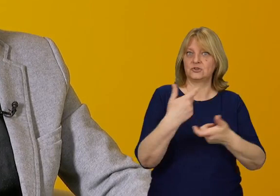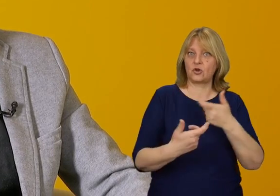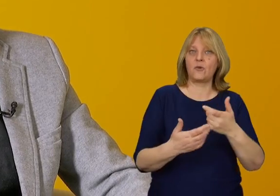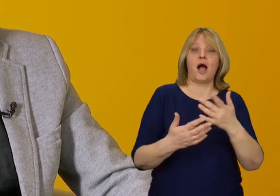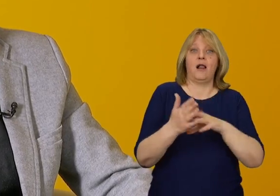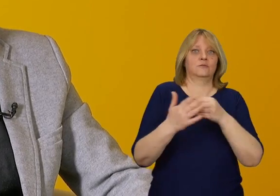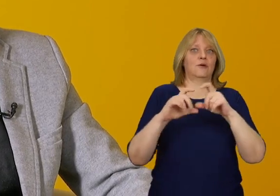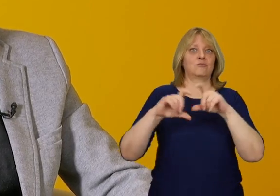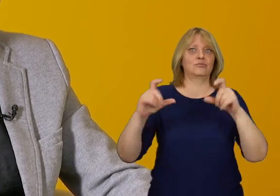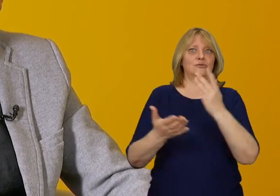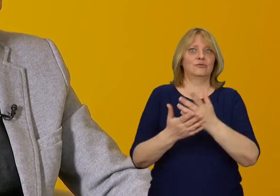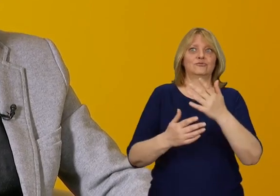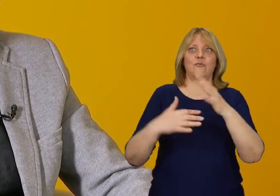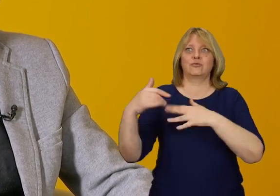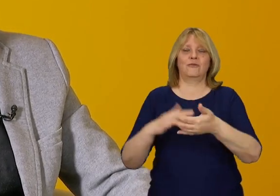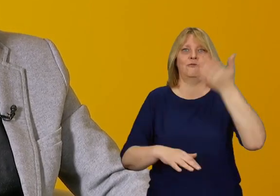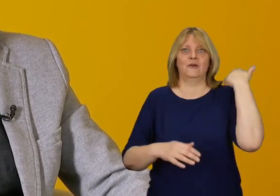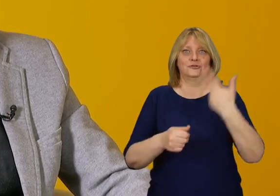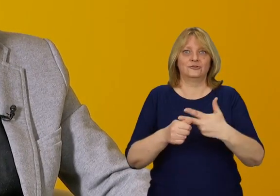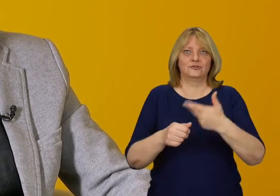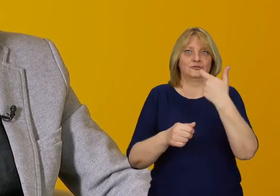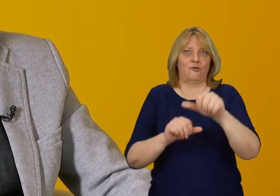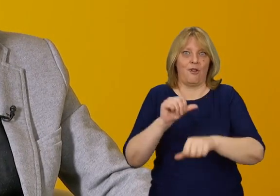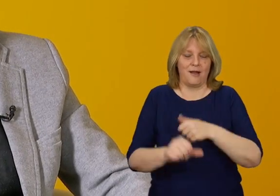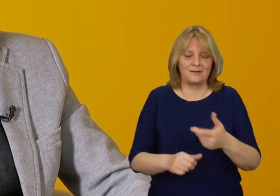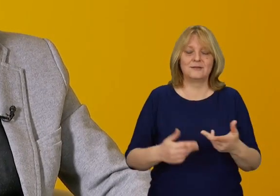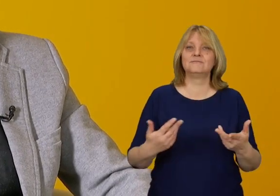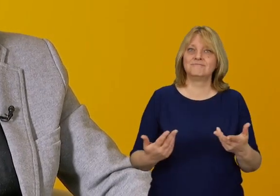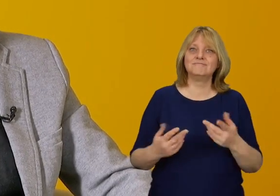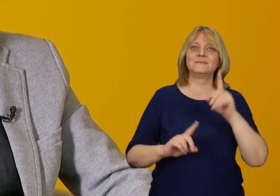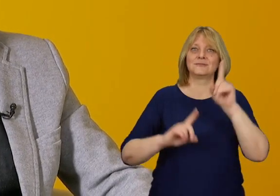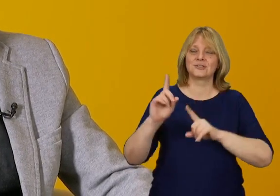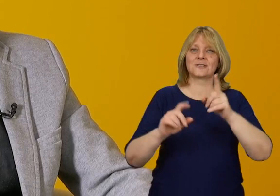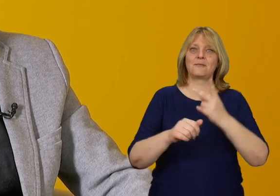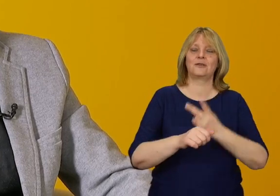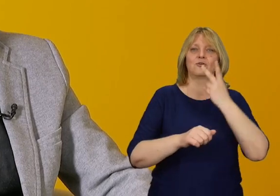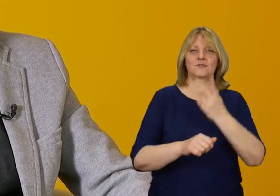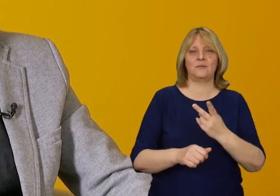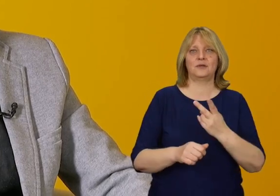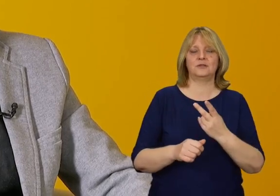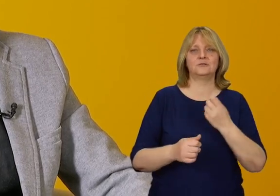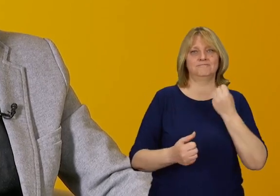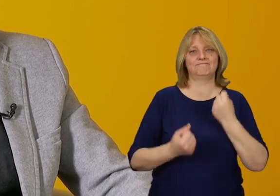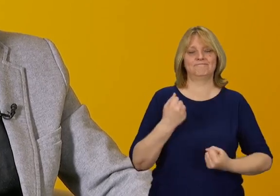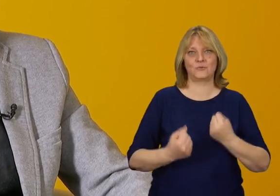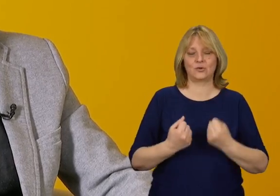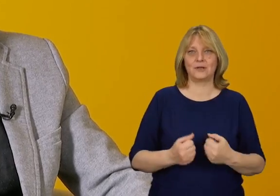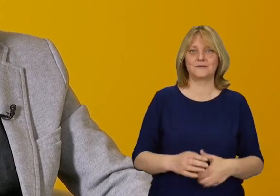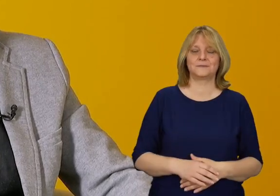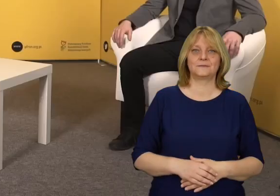które zostały wybudowane 30, 50 lub 100 lat temu i rzeczywiście ta dostępność jest wyzwaniem.